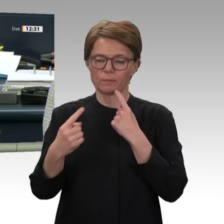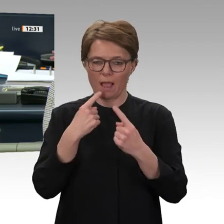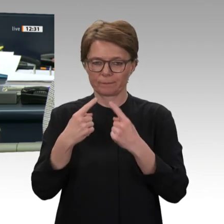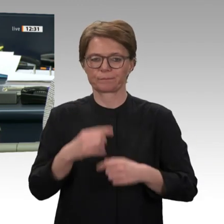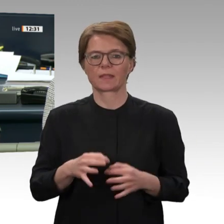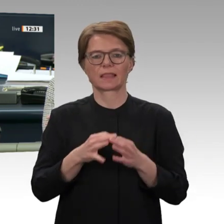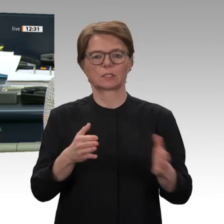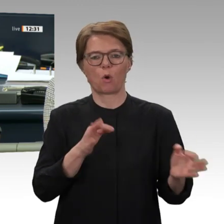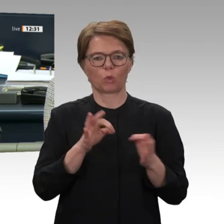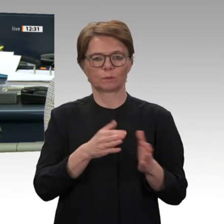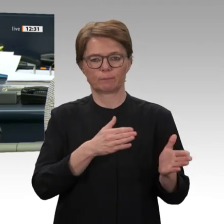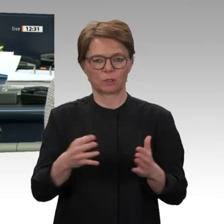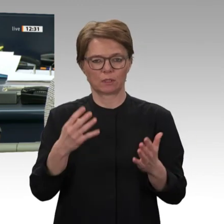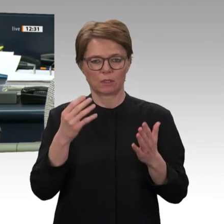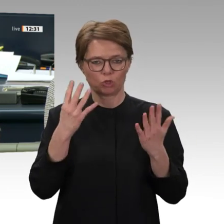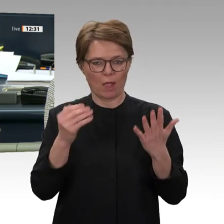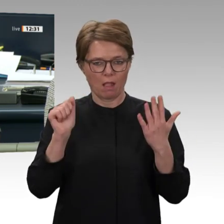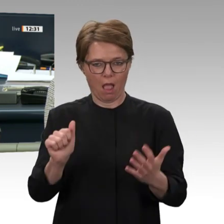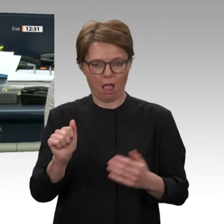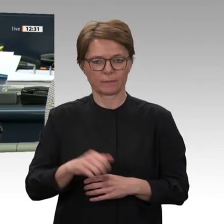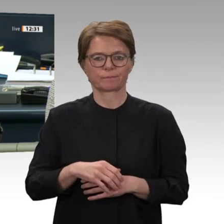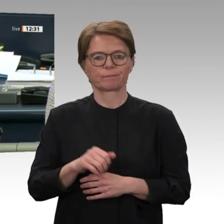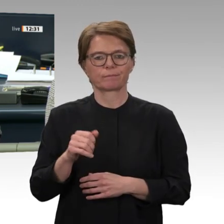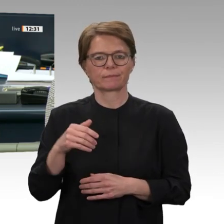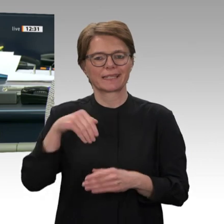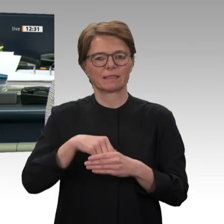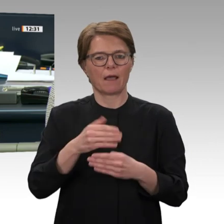an die in der Tagesordnung aufgeführten Ausschüsse vorgeschlagen. Es gibt keine